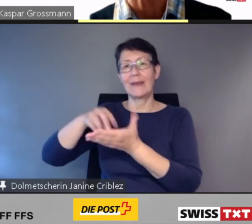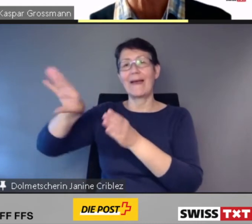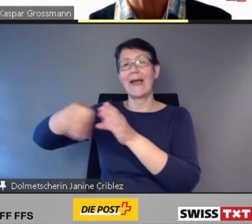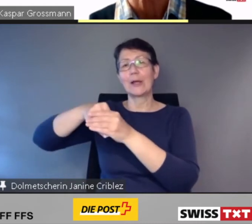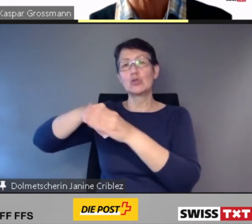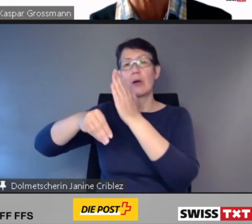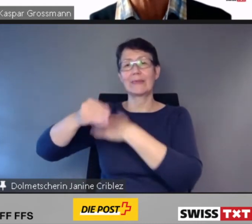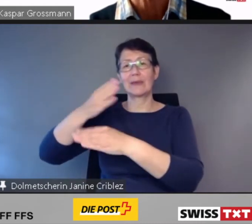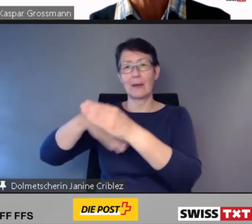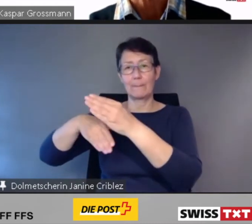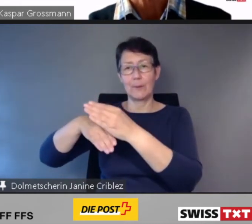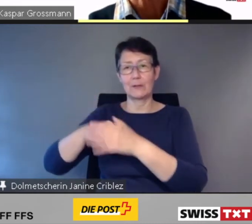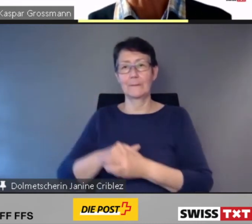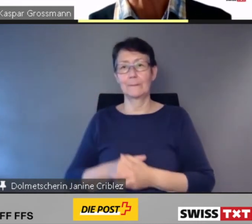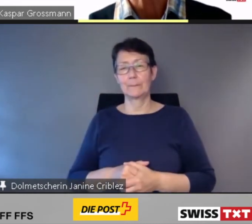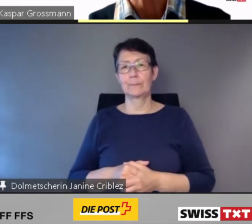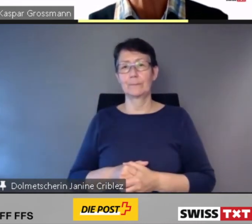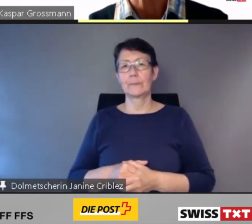dem Dachverband der Behindertenorganisationen der Schweiz